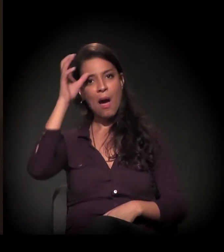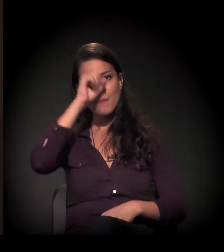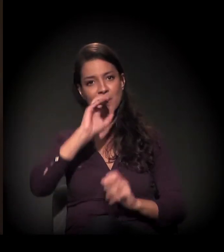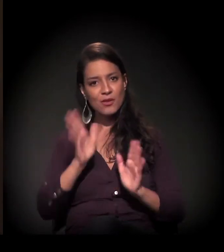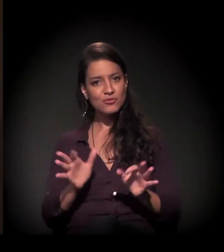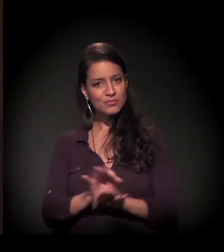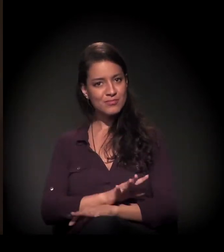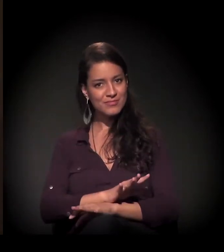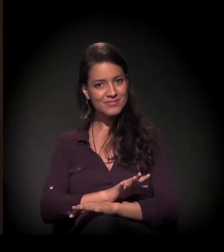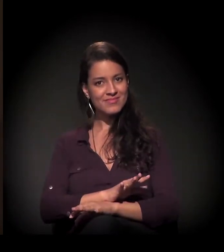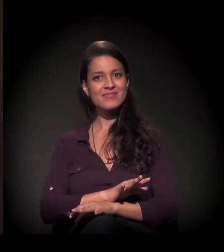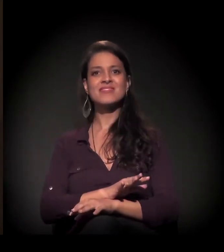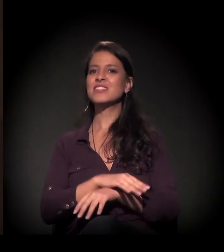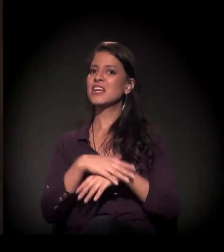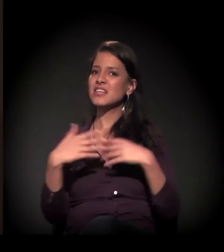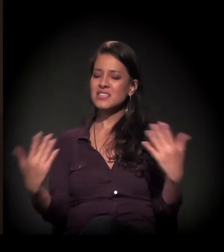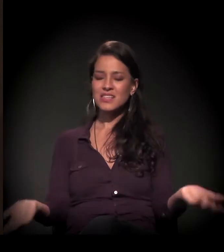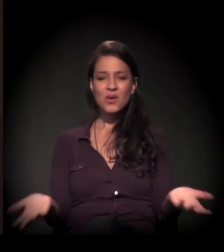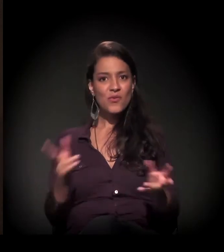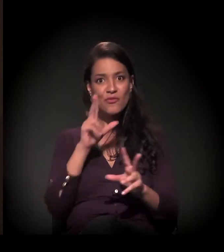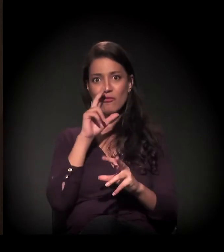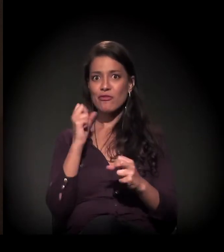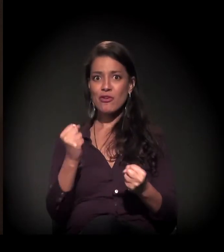Isso foi muito forte para o nosso trabalho.